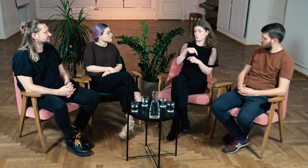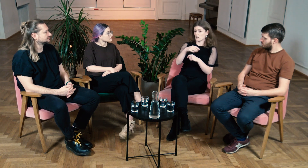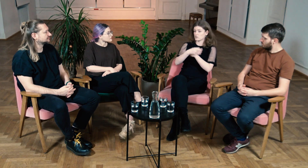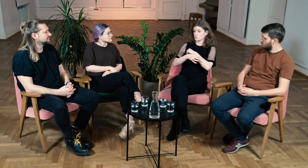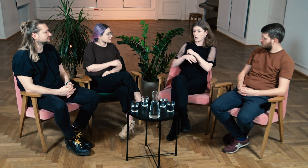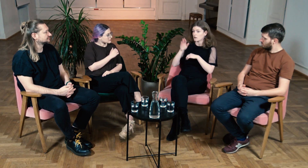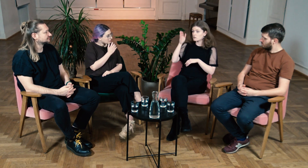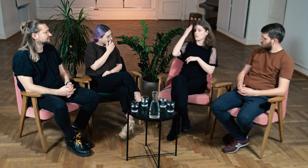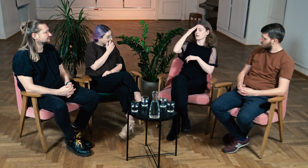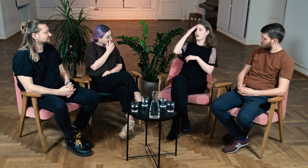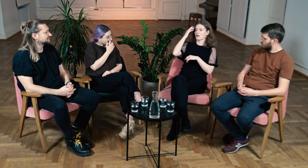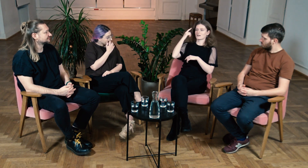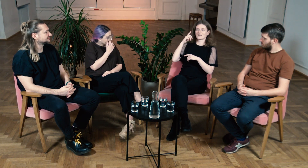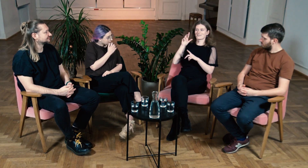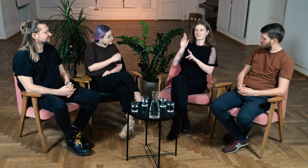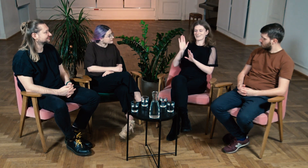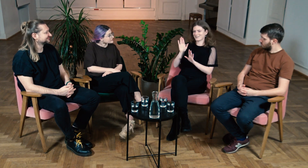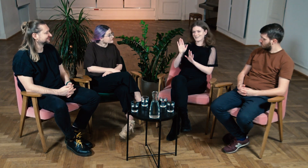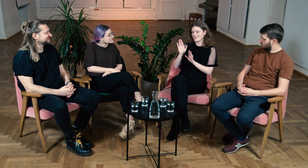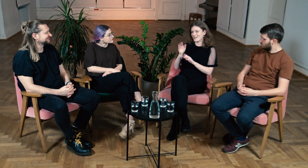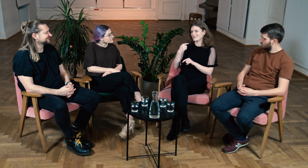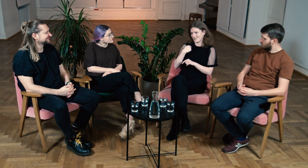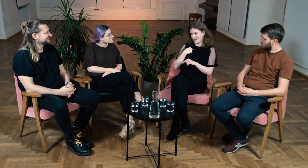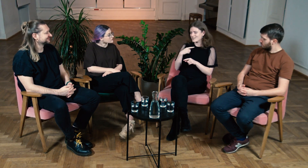Tutaj na studiach dowiedziałam się jak bardzo się myliłam.